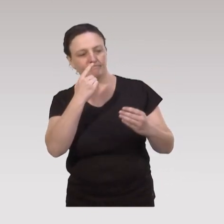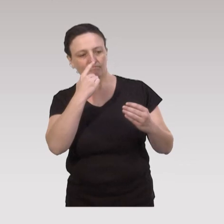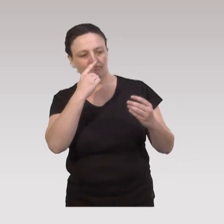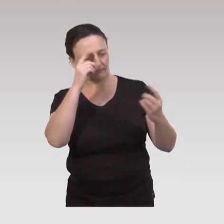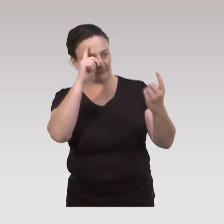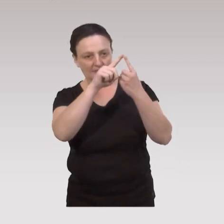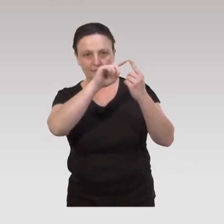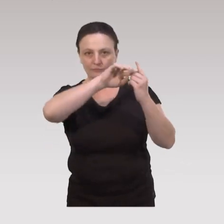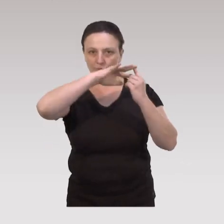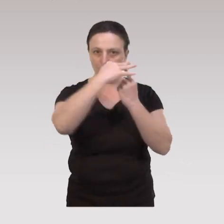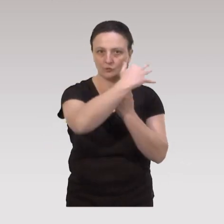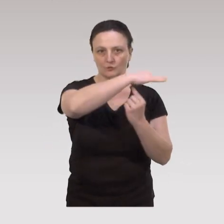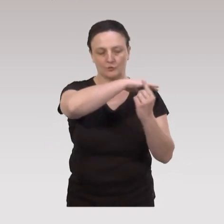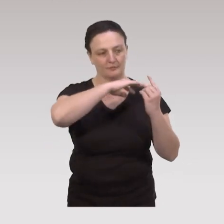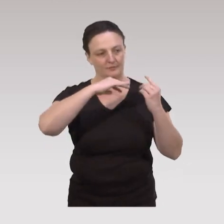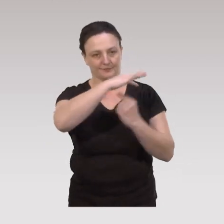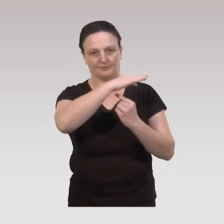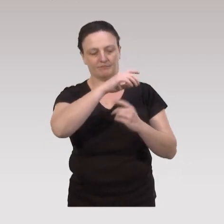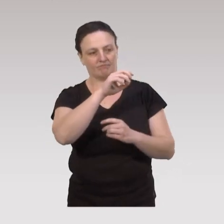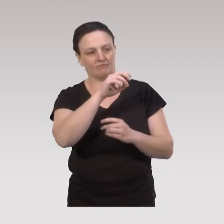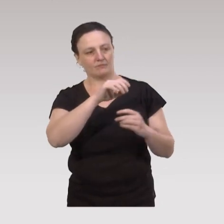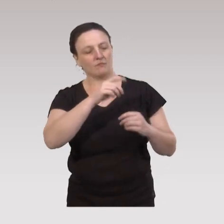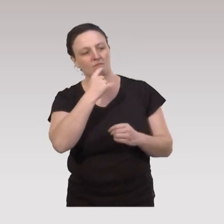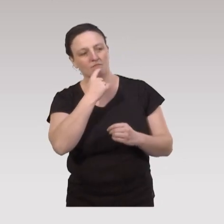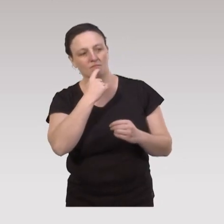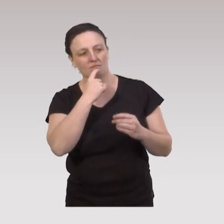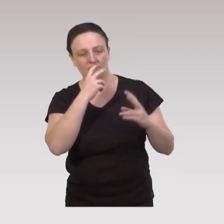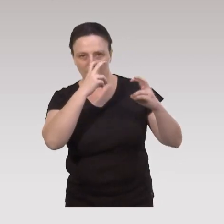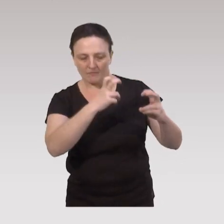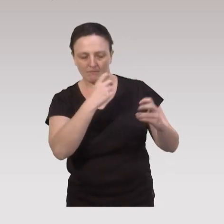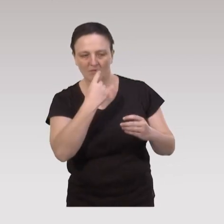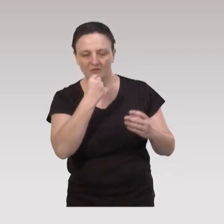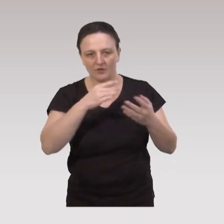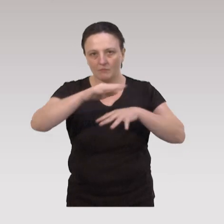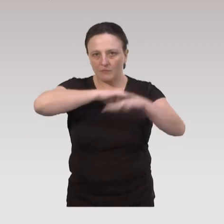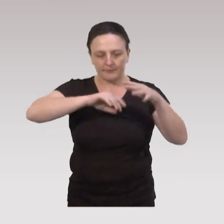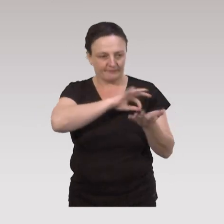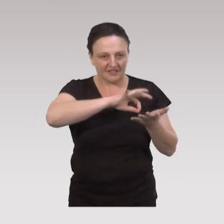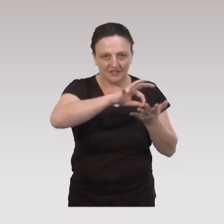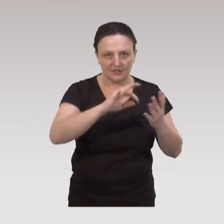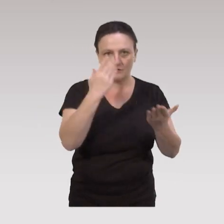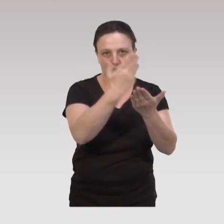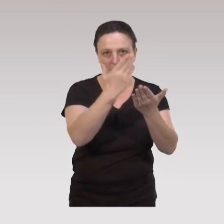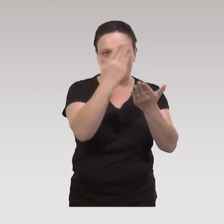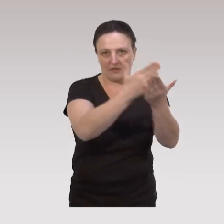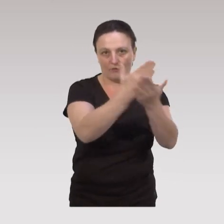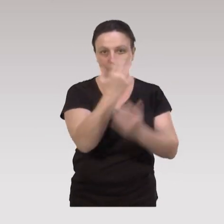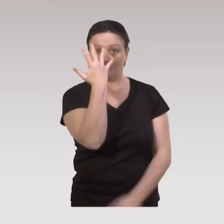dans une approche socio-écologique. Cette approche va mêler cinq stratégies d'intervention.